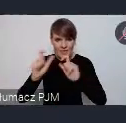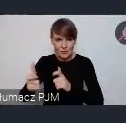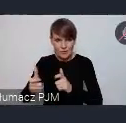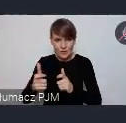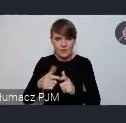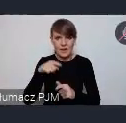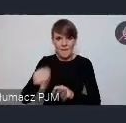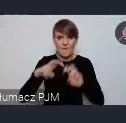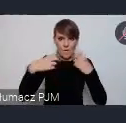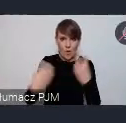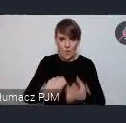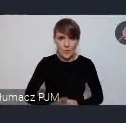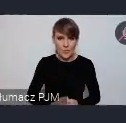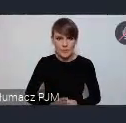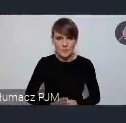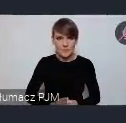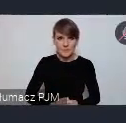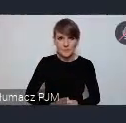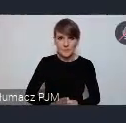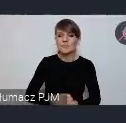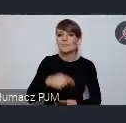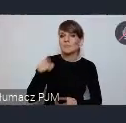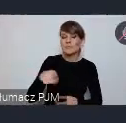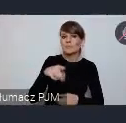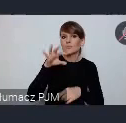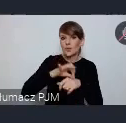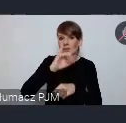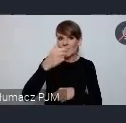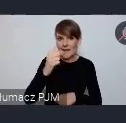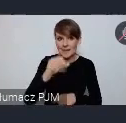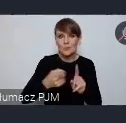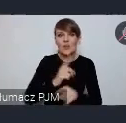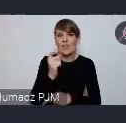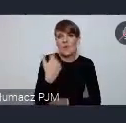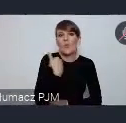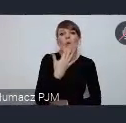forum ponieważ tam Pan doktor Janas mówił przed chwilą ile będzie tych eventów